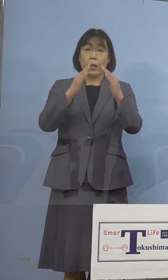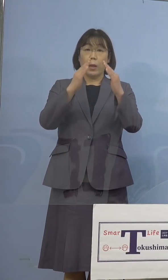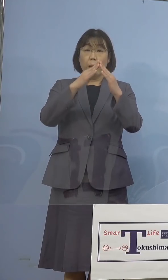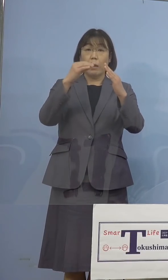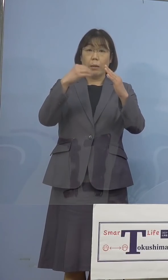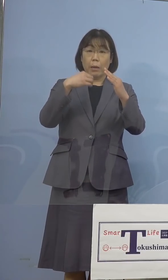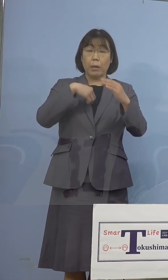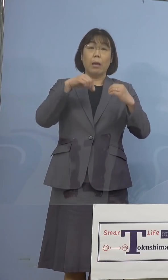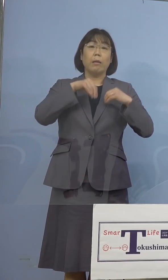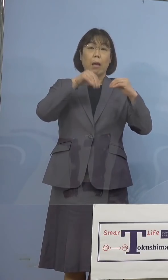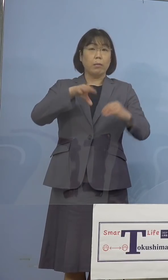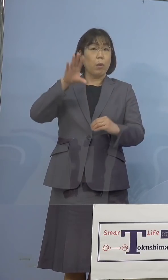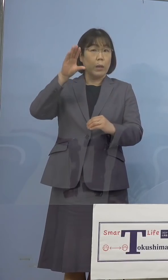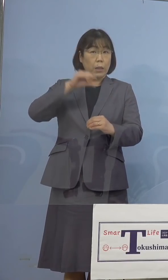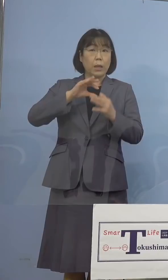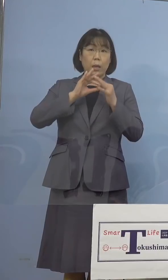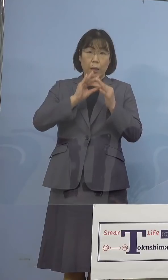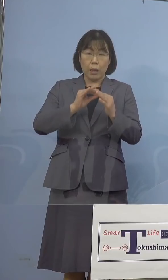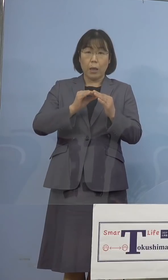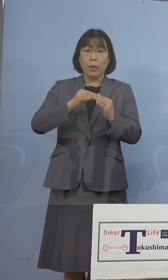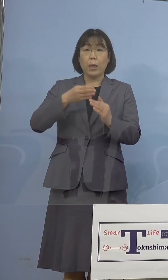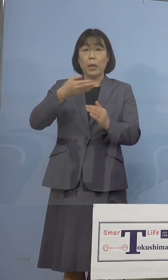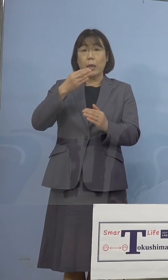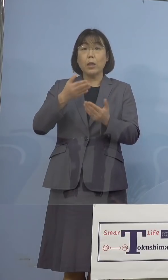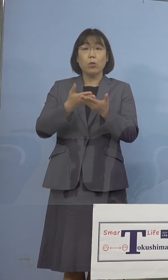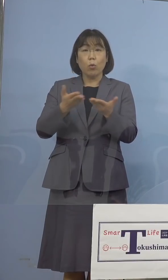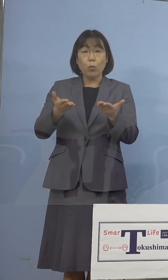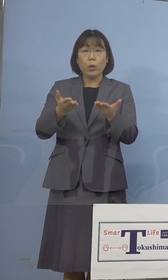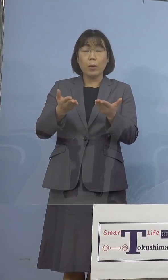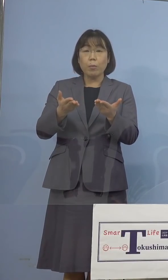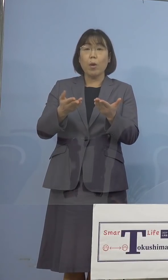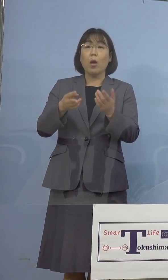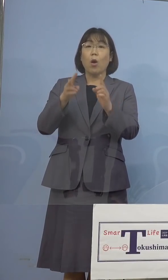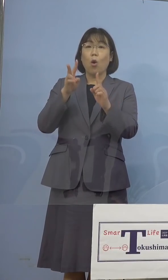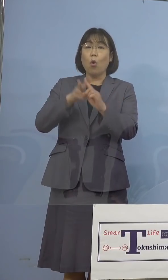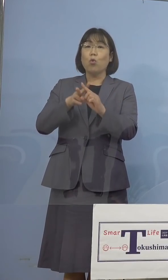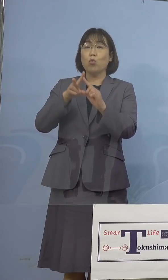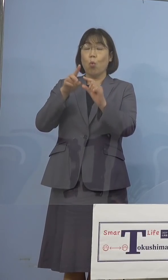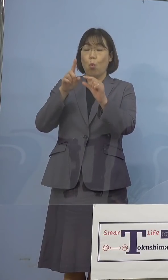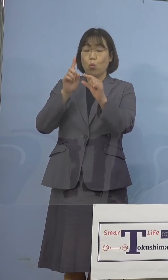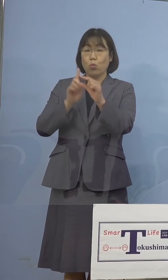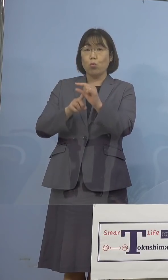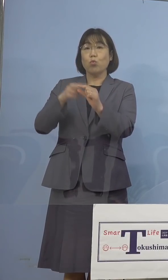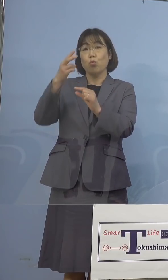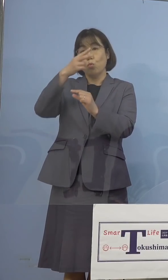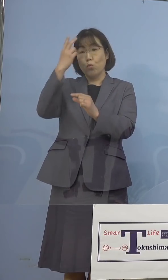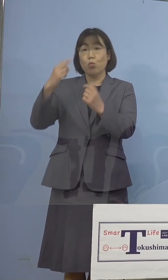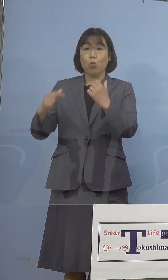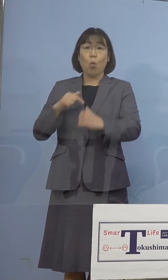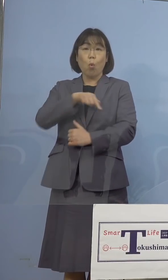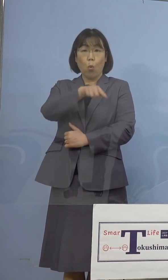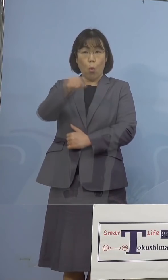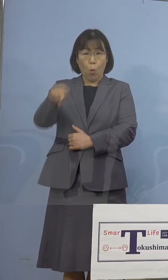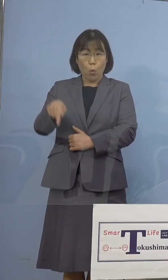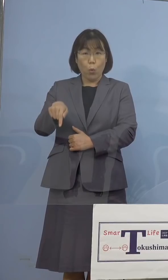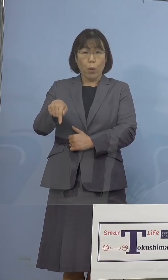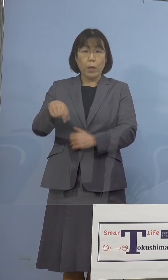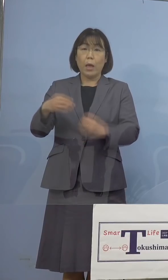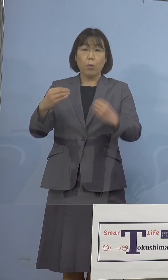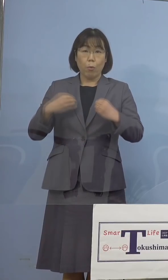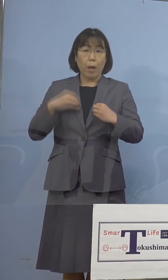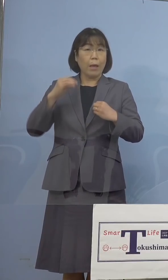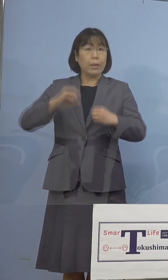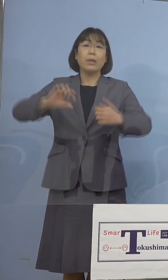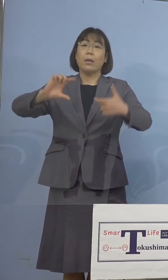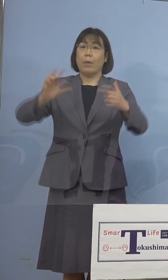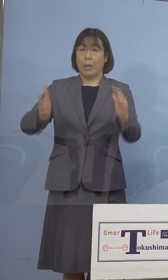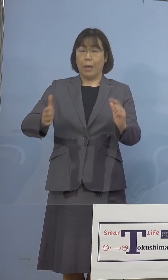帰省関連、飲食店関連、及び小学生、 中学生、高校生の感染者はございません